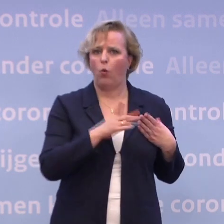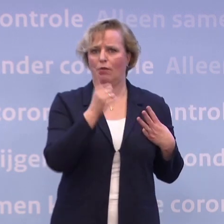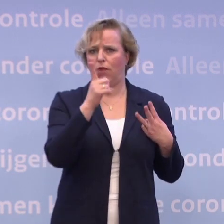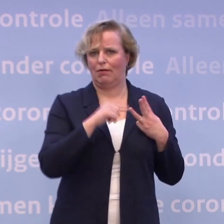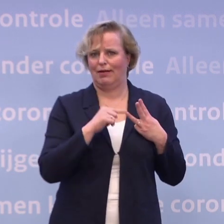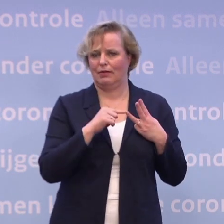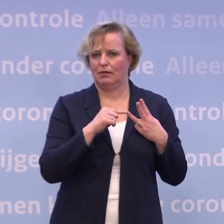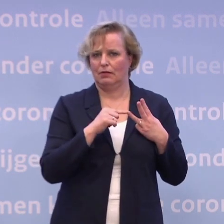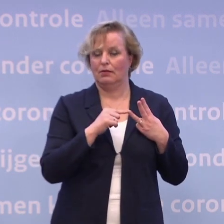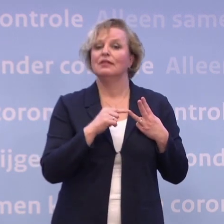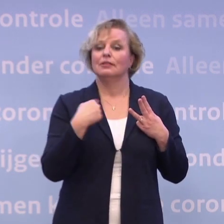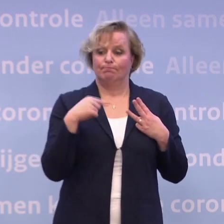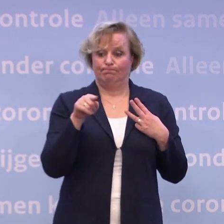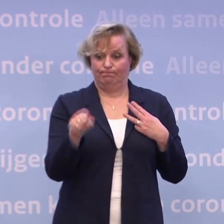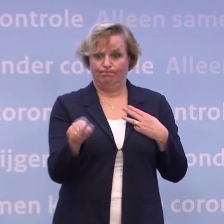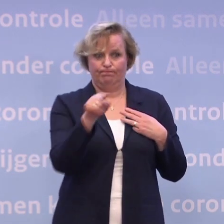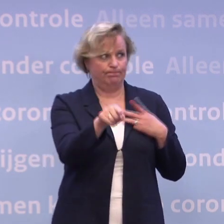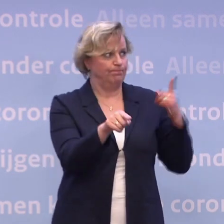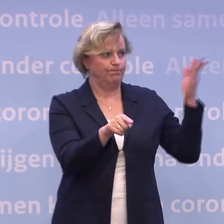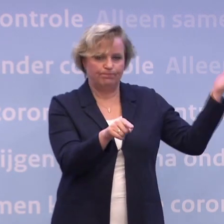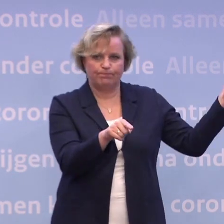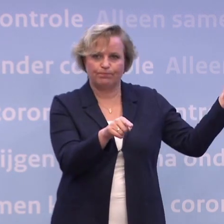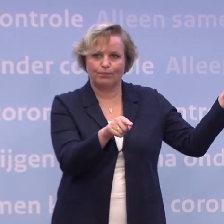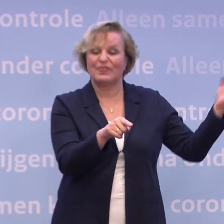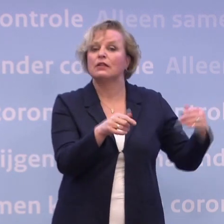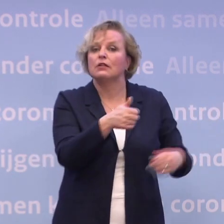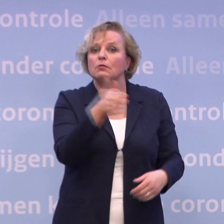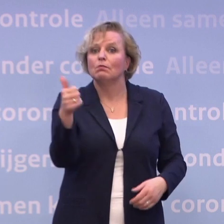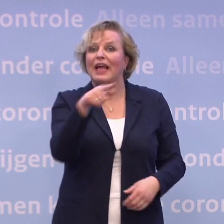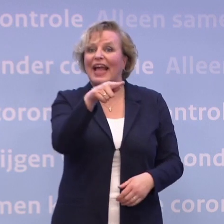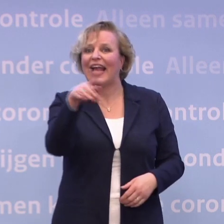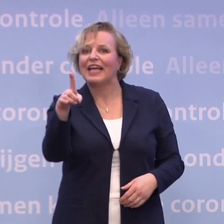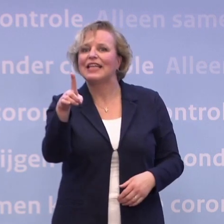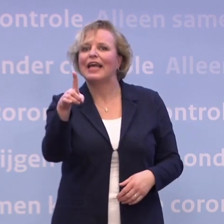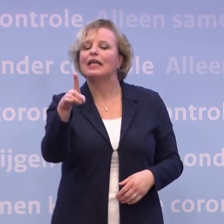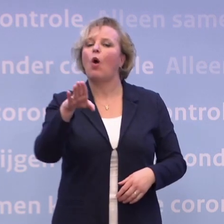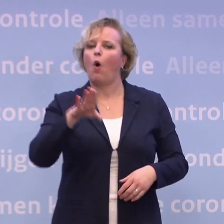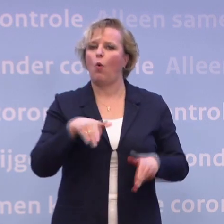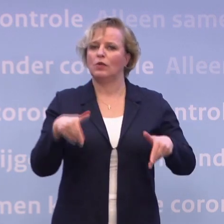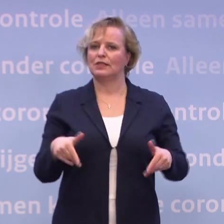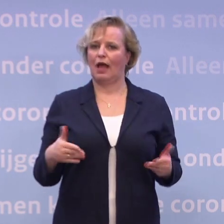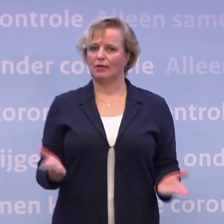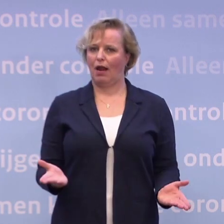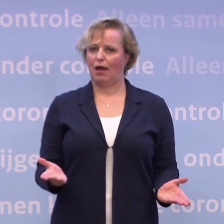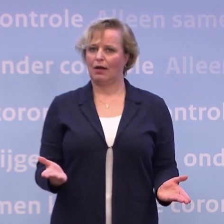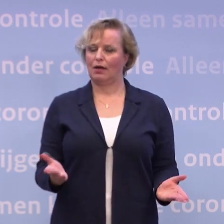...en wat wij hebben te doen, is met al die uitvoerende partijen. Het is geweldig dat de GGD ook hier weer paraat staat om haar werk te doen.